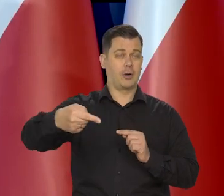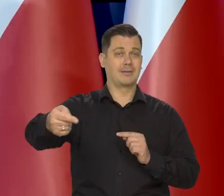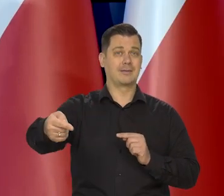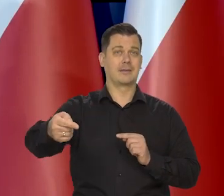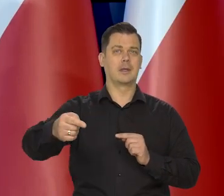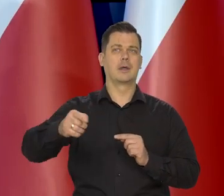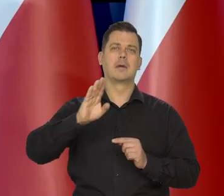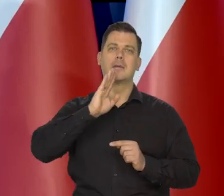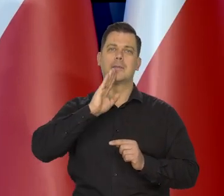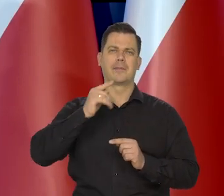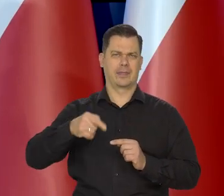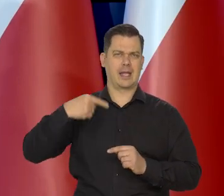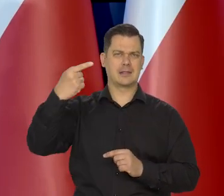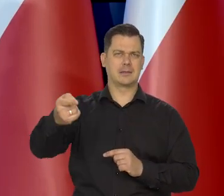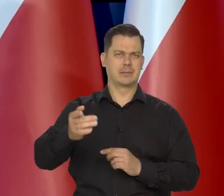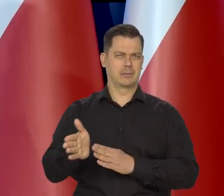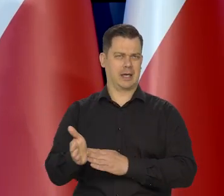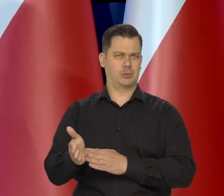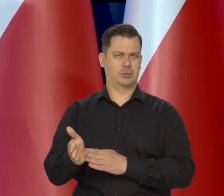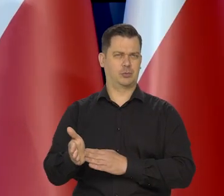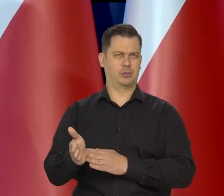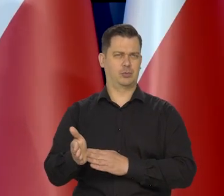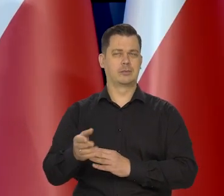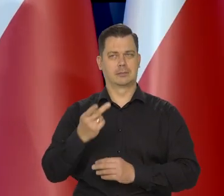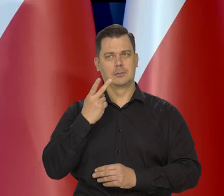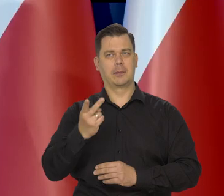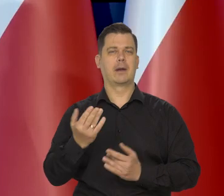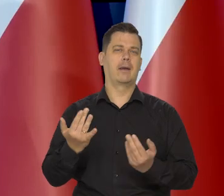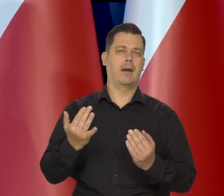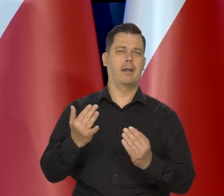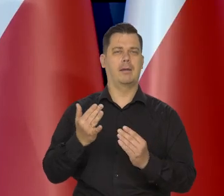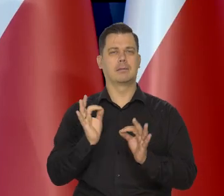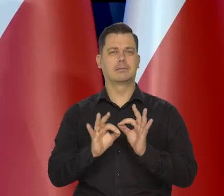to pokazują, no będziemy mieli następną w marcu. Zobaczymy, jak to wygląda,